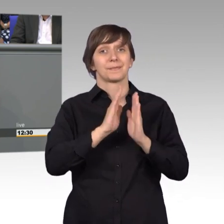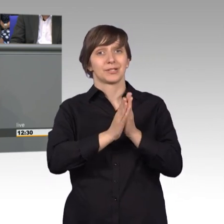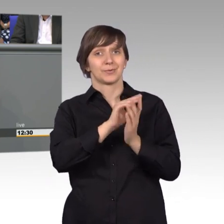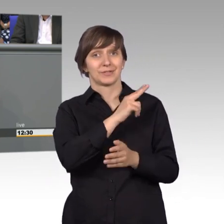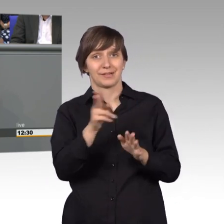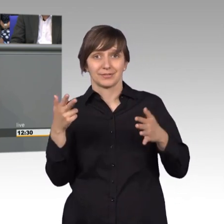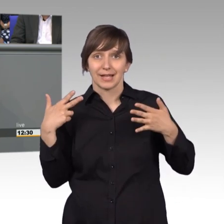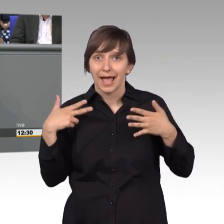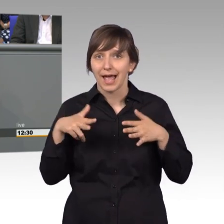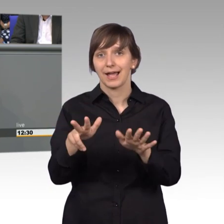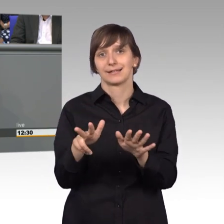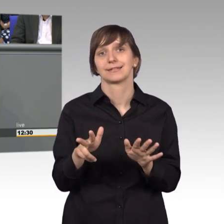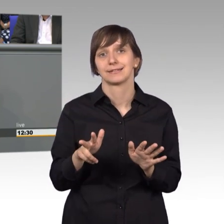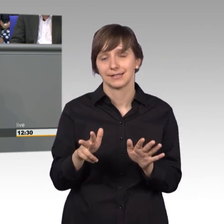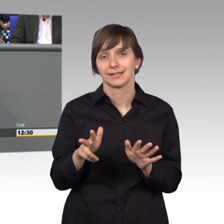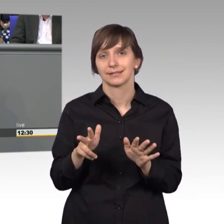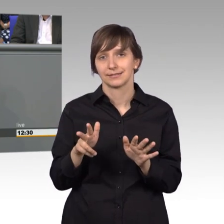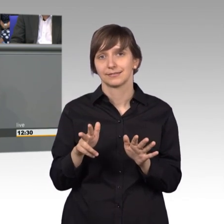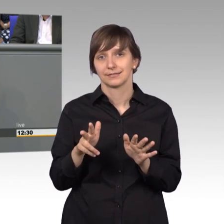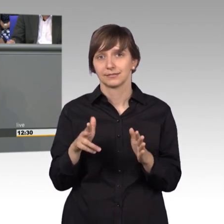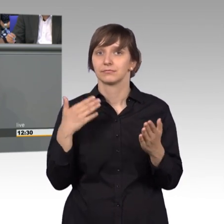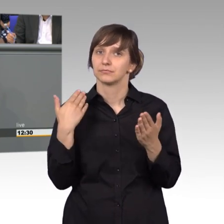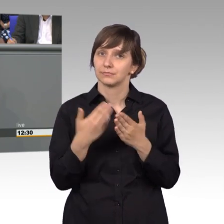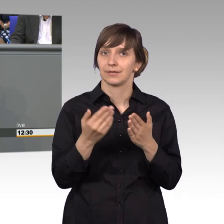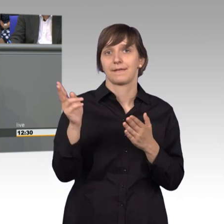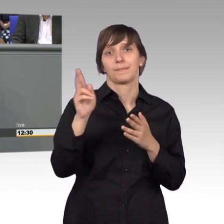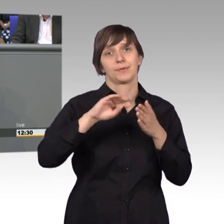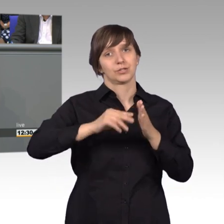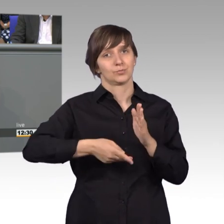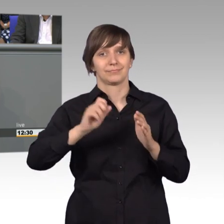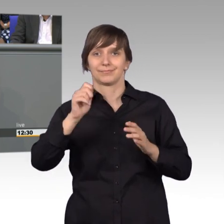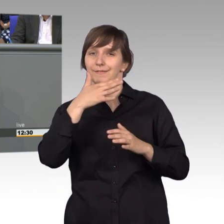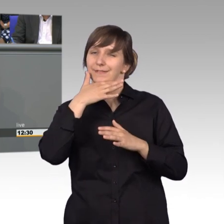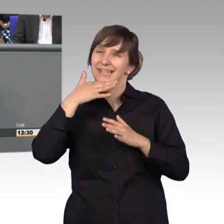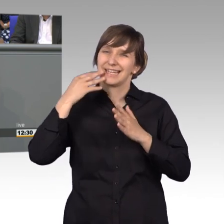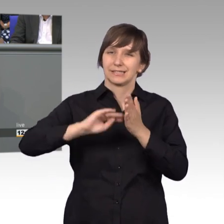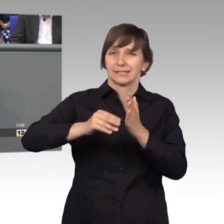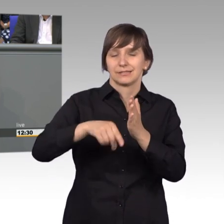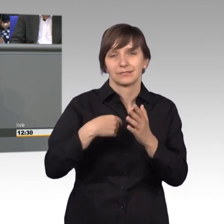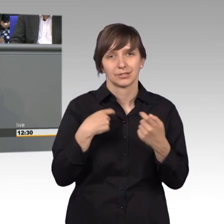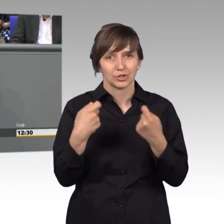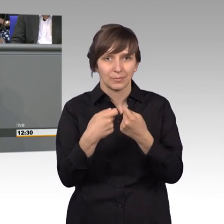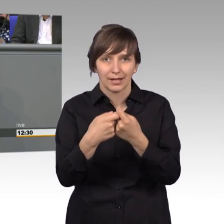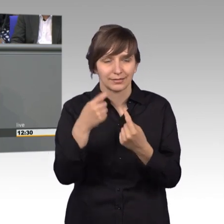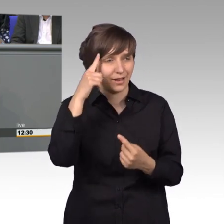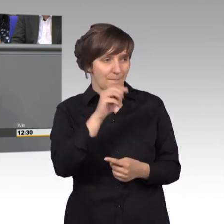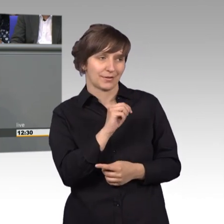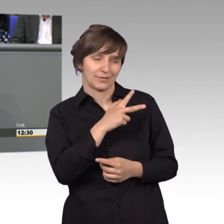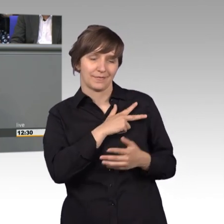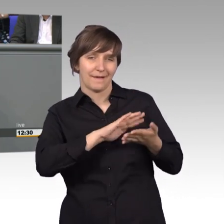den größten Zuspruch erhält, da bin ich noch gespannt darauf. Da wette ich mit dir Manfred, ich glaube nicht, das was du vorgeschlagen hast, Dankeschön.